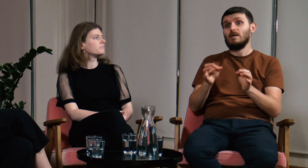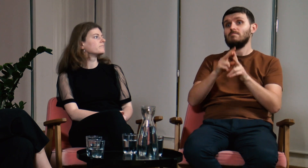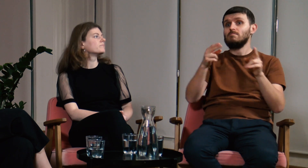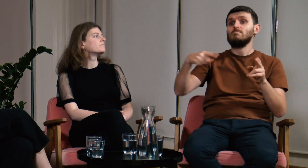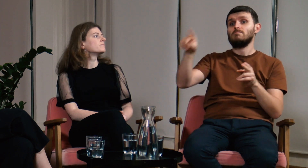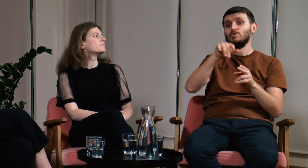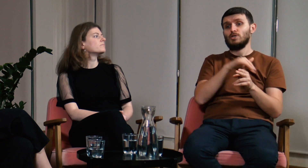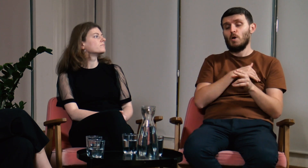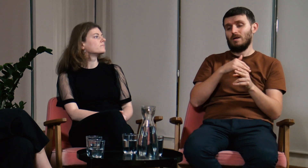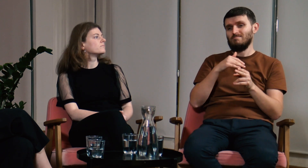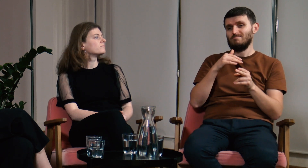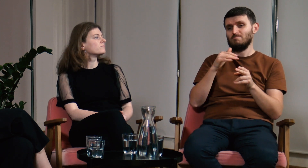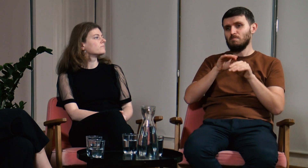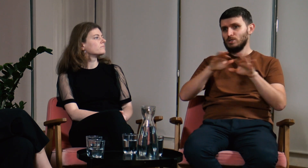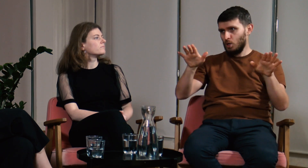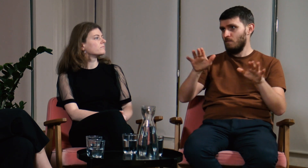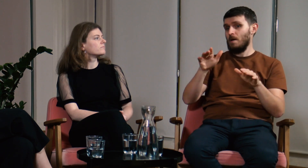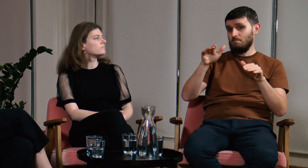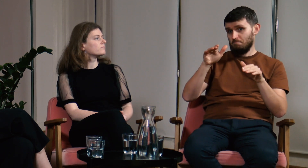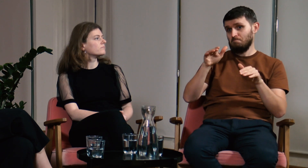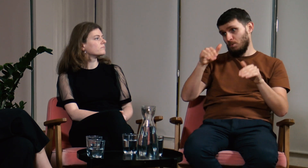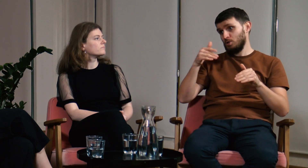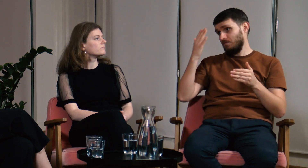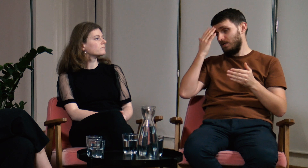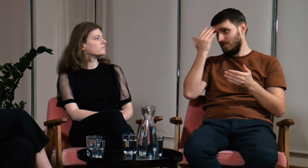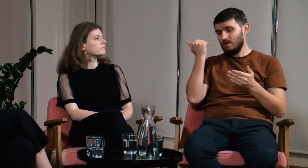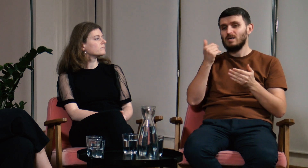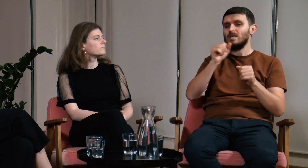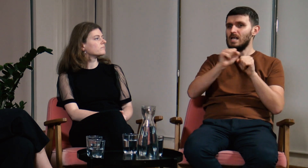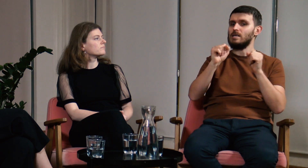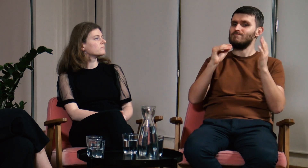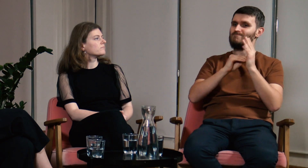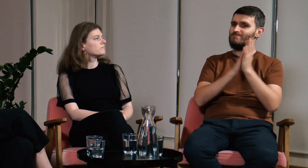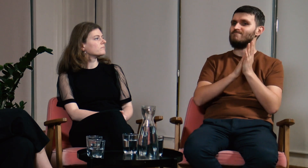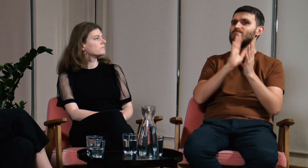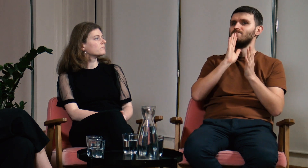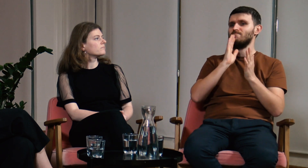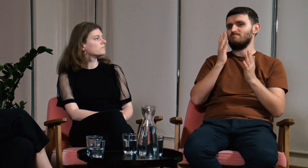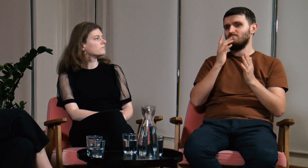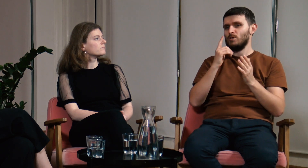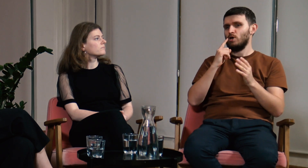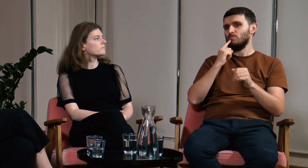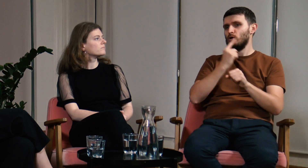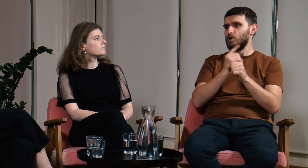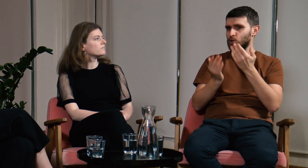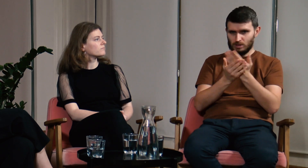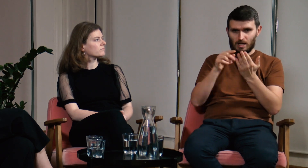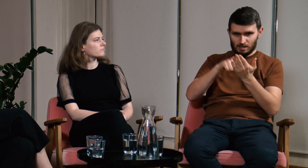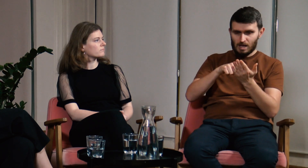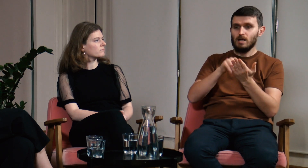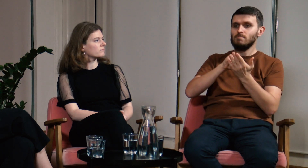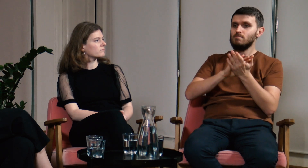Może słyszeliście o nowym rozporządzeniu, które weszło w życie.